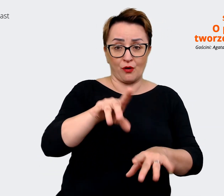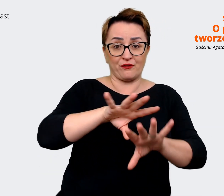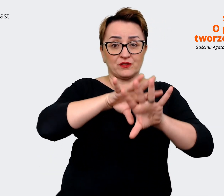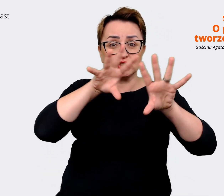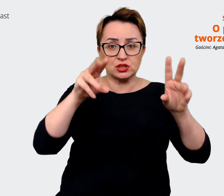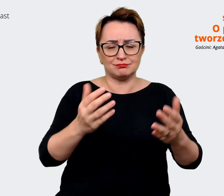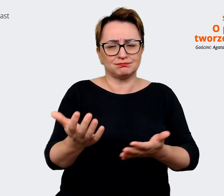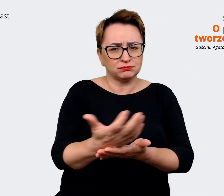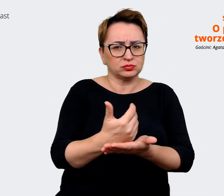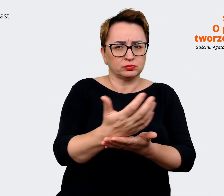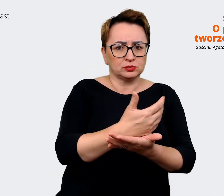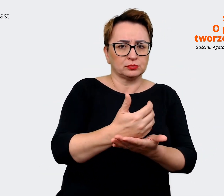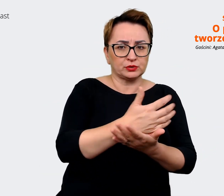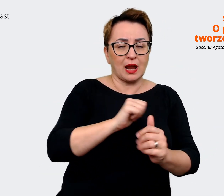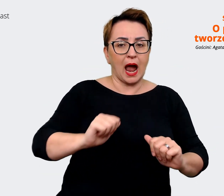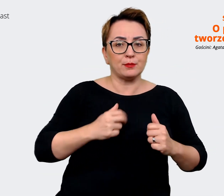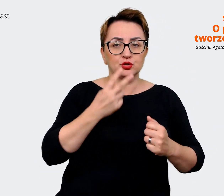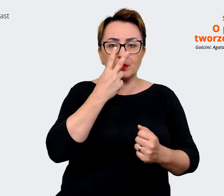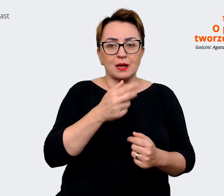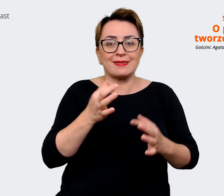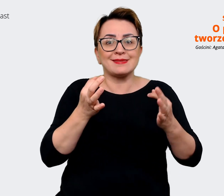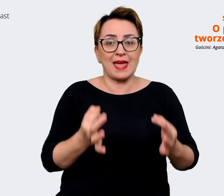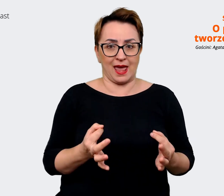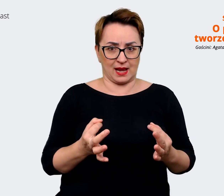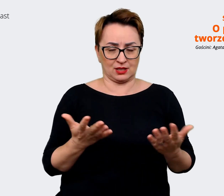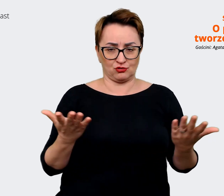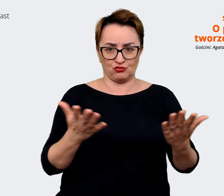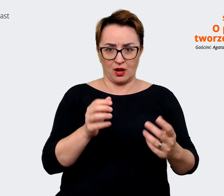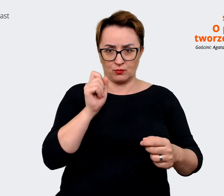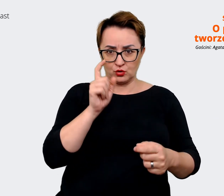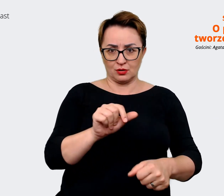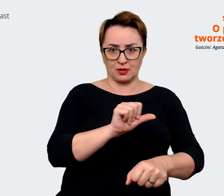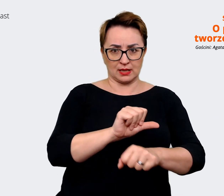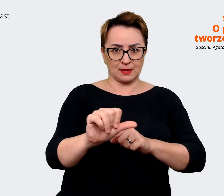żeby zobaczyć, gdzie jesteśmy i co możemy komunikować jako ten pracodawca.